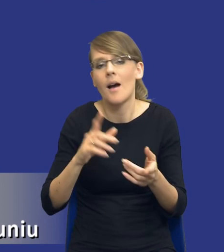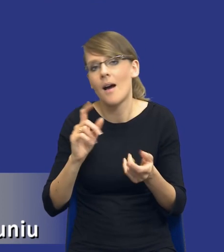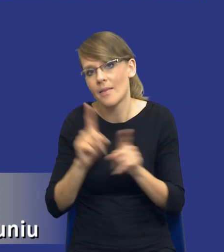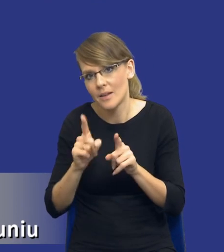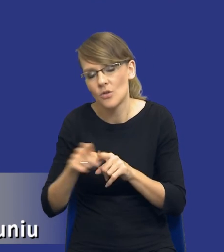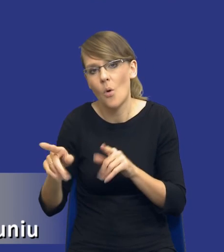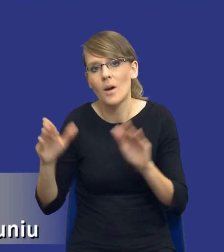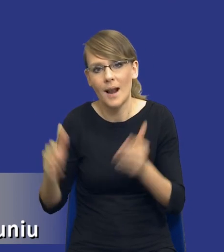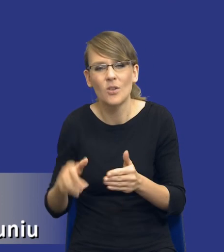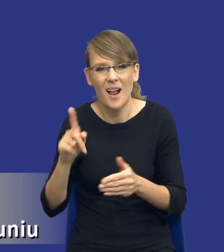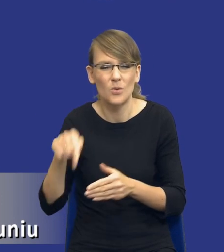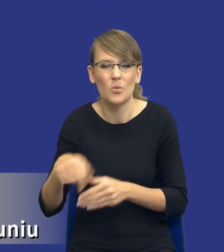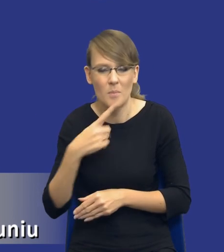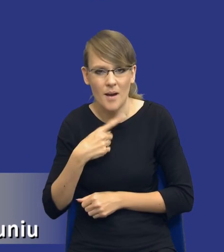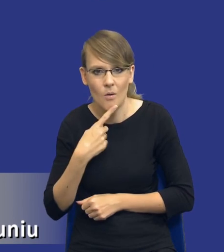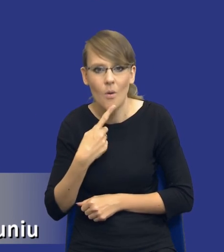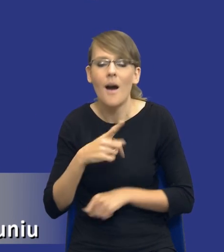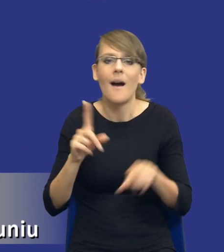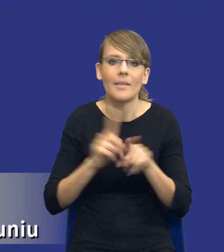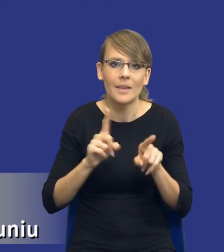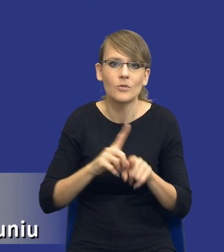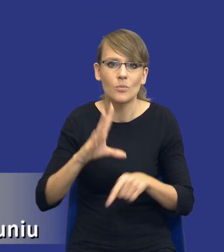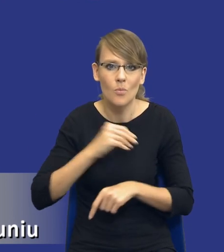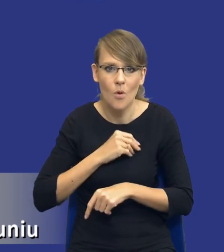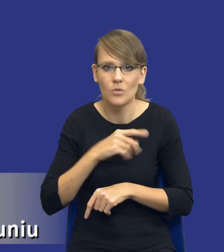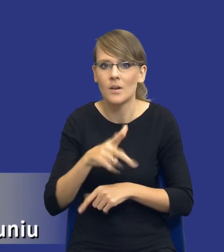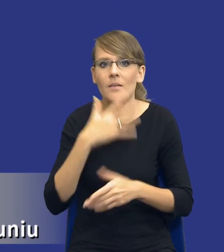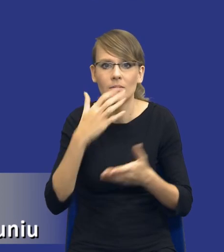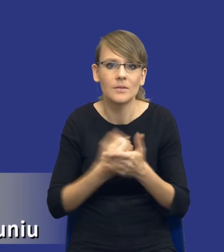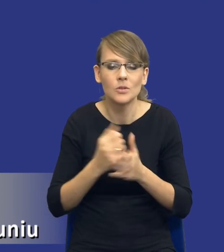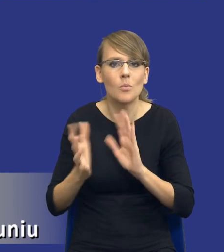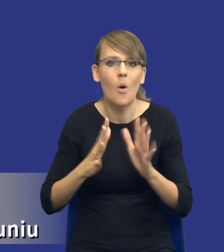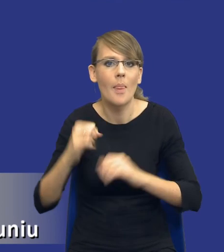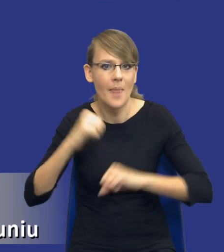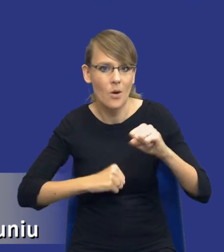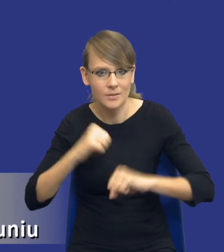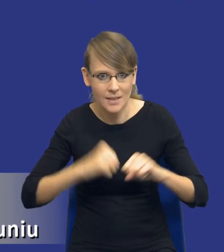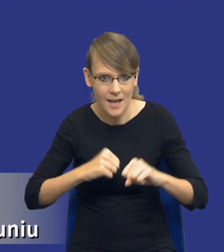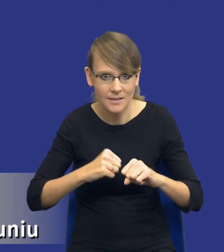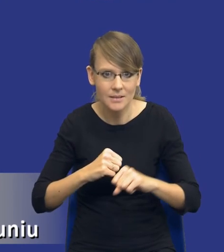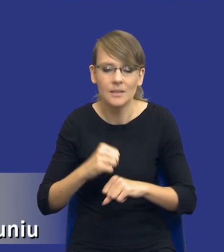ograniczonym rzadko się to zdarza. Ale możemy też użyć trybów negocjacyjnych. Tam, gdzie jesteśmy w stanie jeszcze w